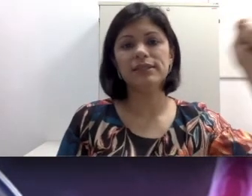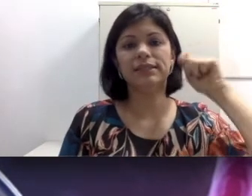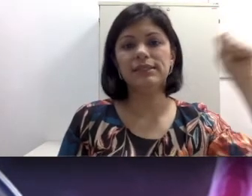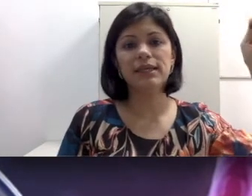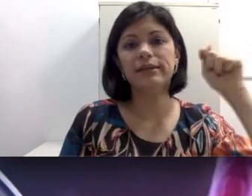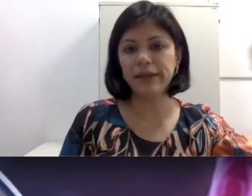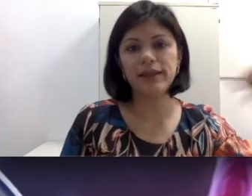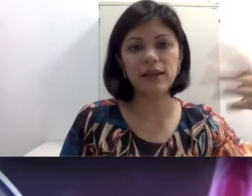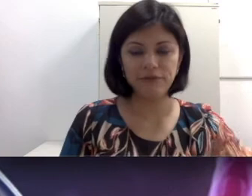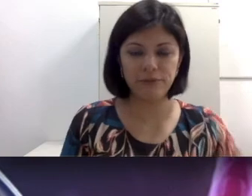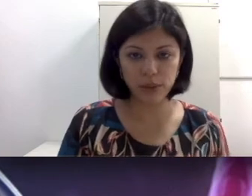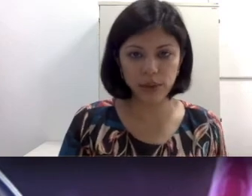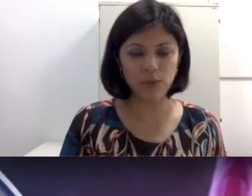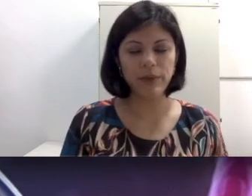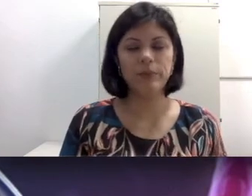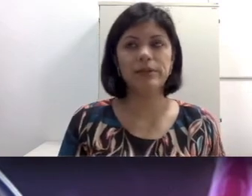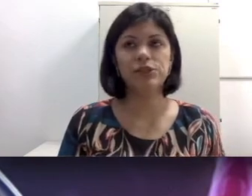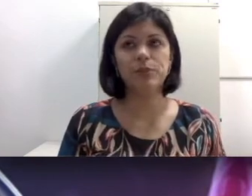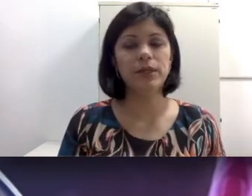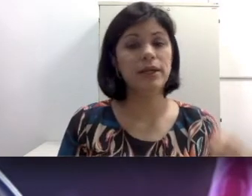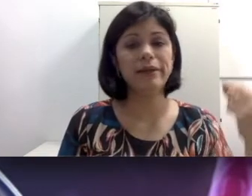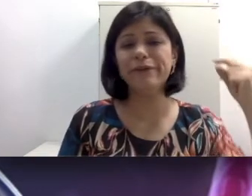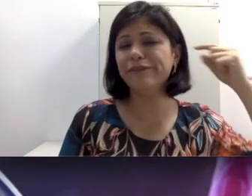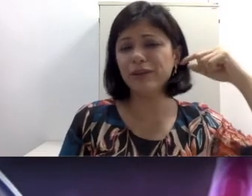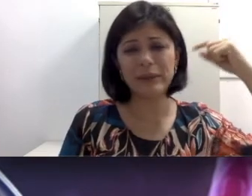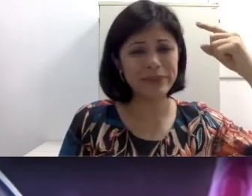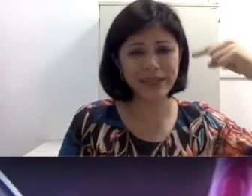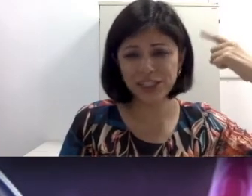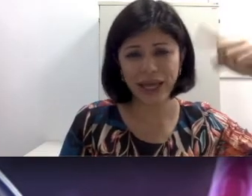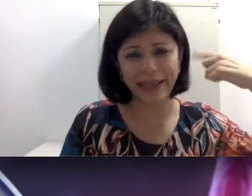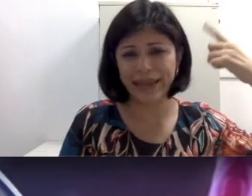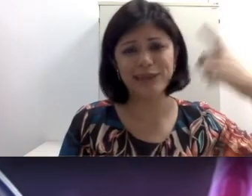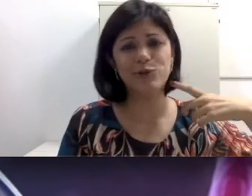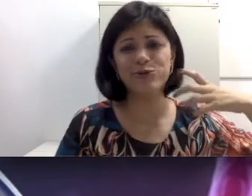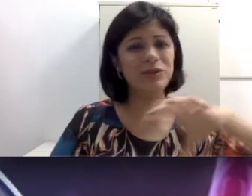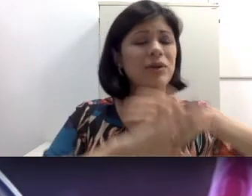essa cera até que ela possa romper a membrana, enfia a tampinha de caneta no ouvido. Tudo